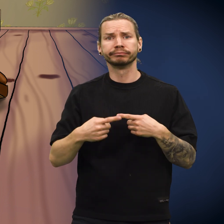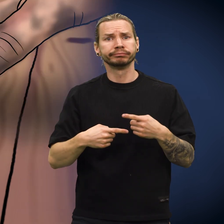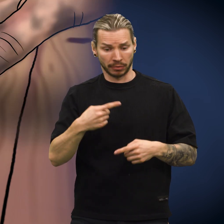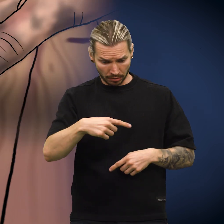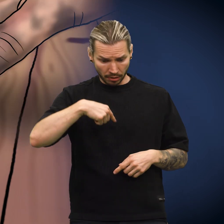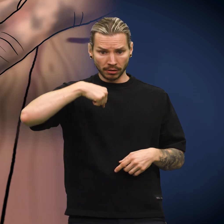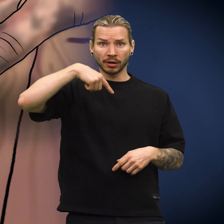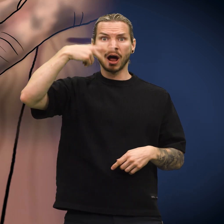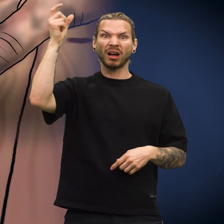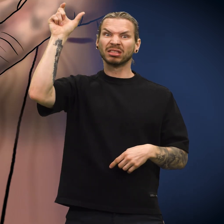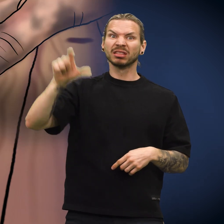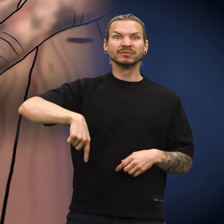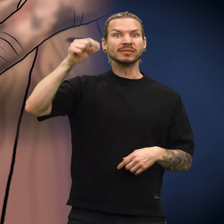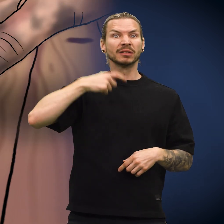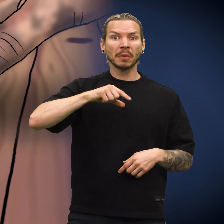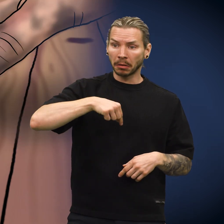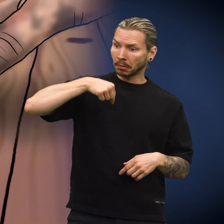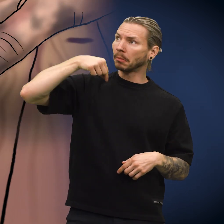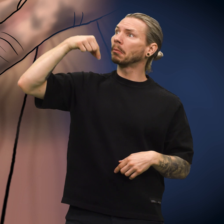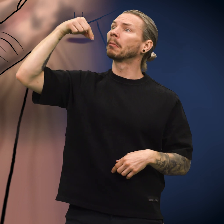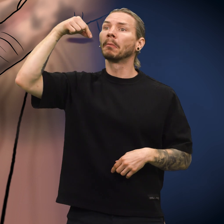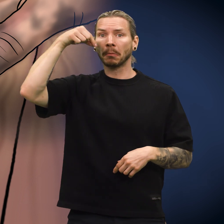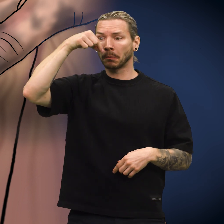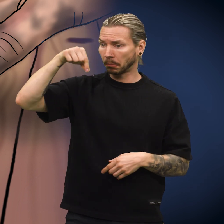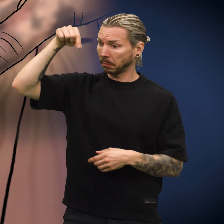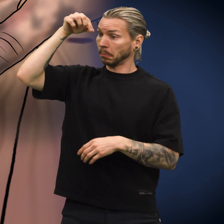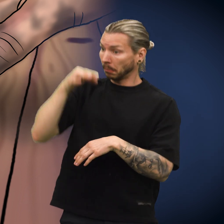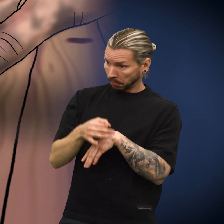Etter en stund fant en annen person skillingen og plukket opp den.